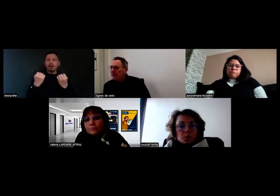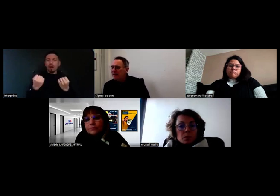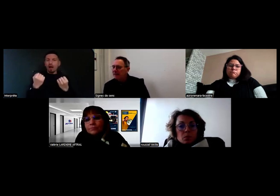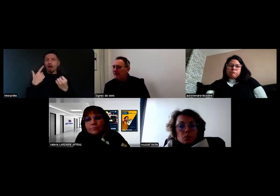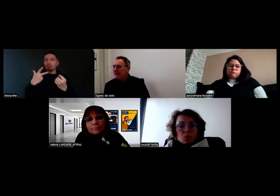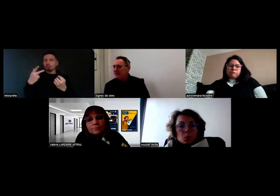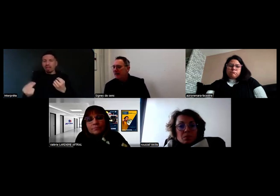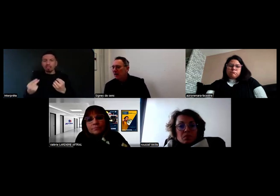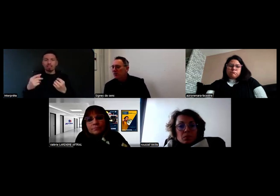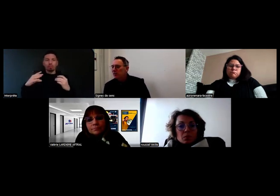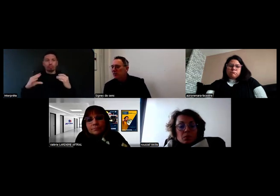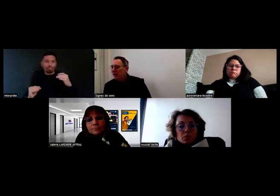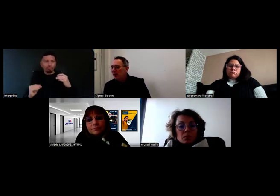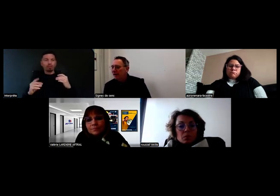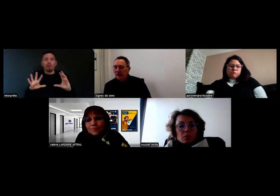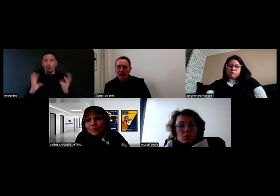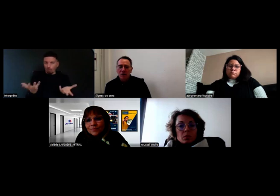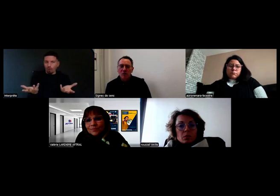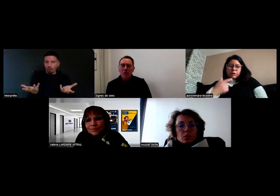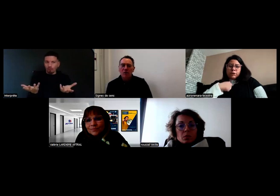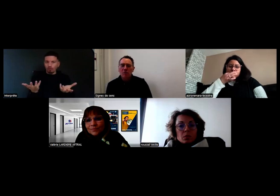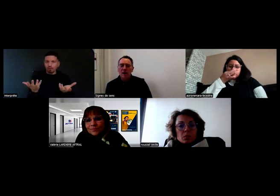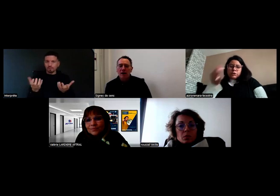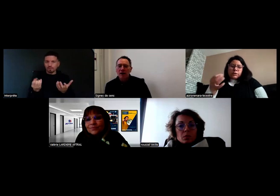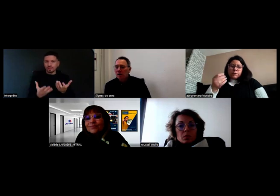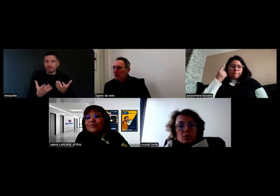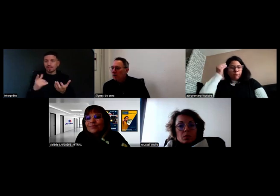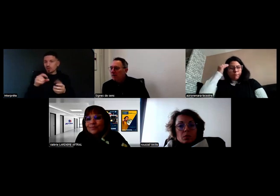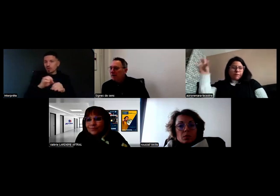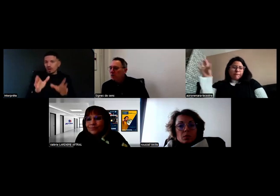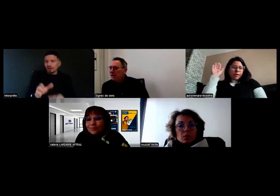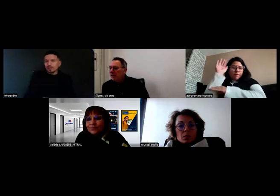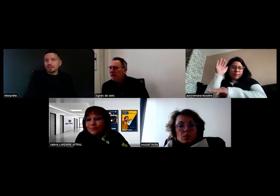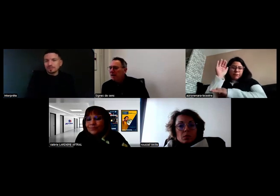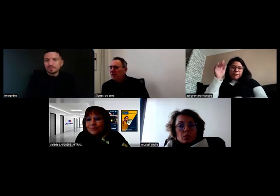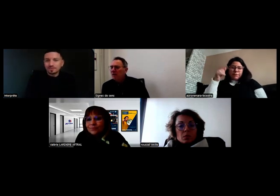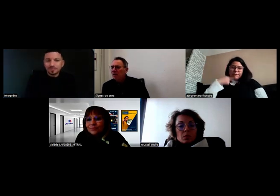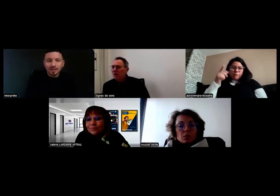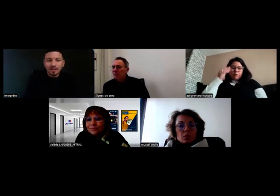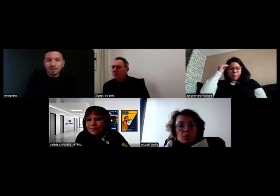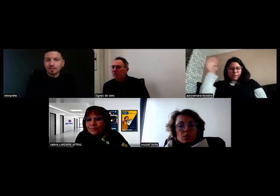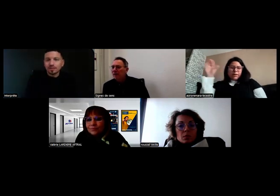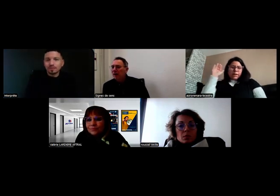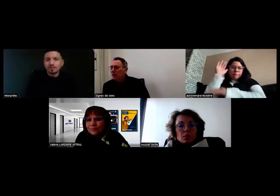Je ne sais pas si ça s'adresse plus à Aurore ou à Mme Roussel.